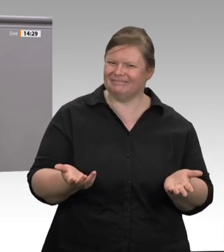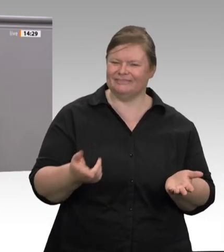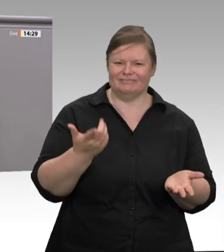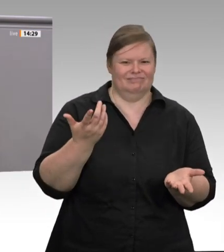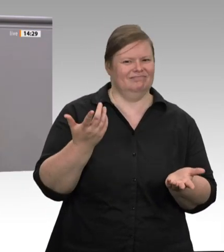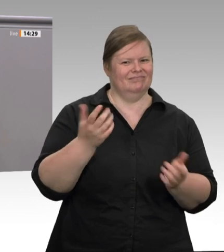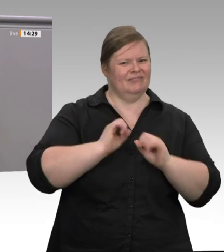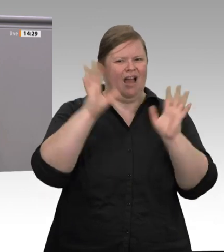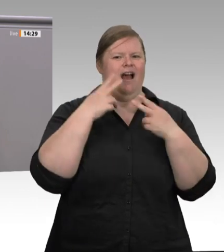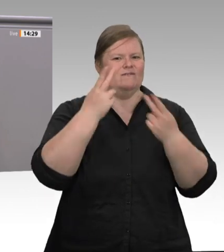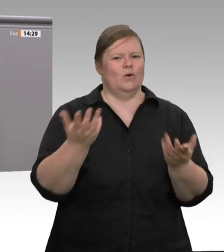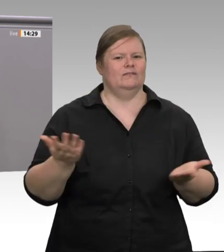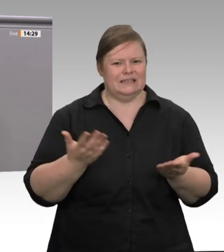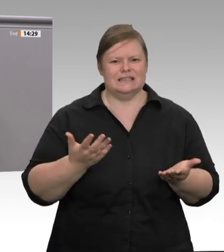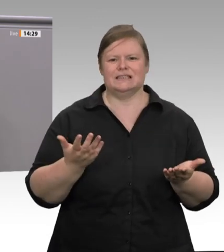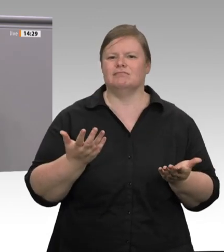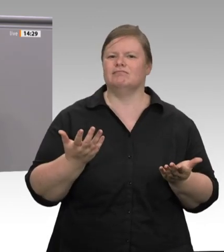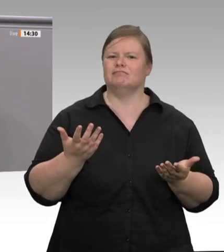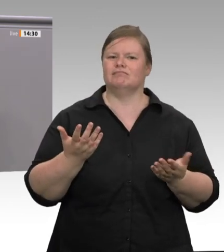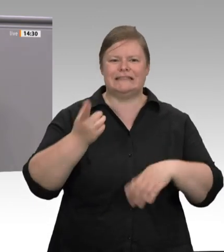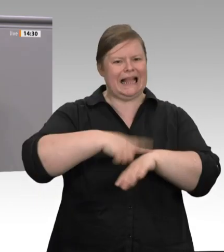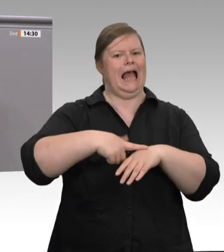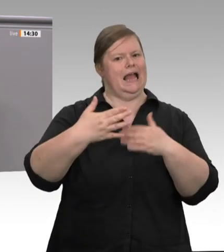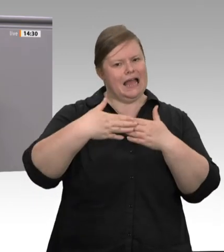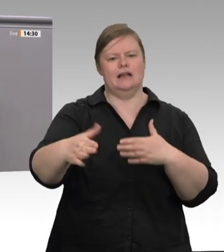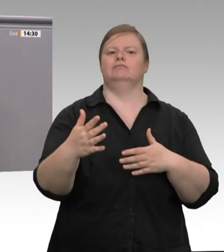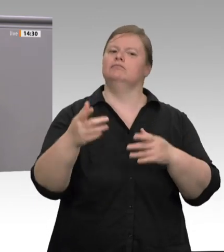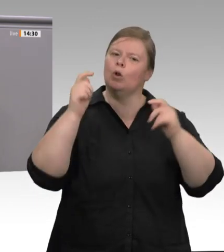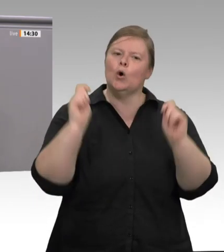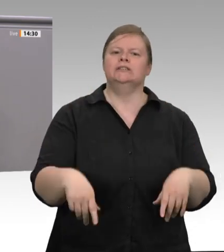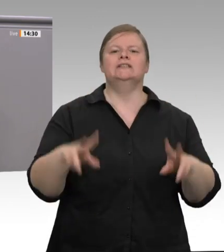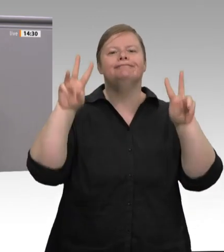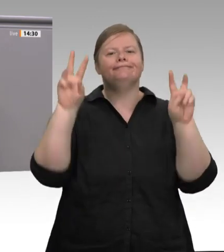Das Wichtigste ist – es wurde schon angesprochen –, dass die Beschäftigten im Kernbereich,